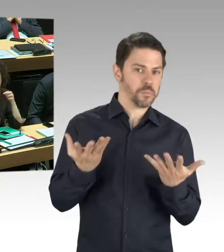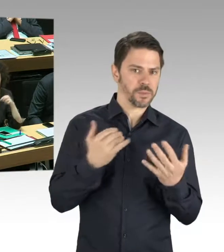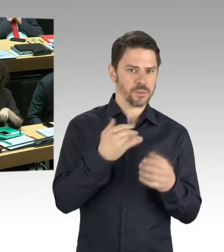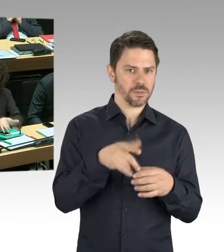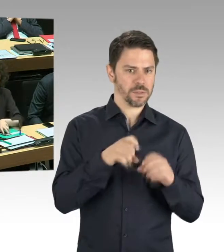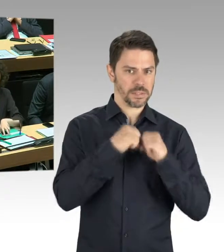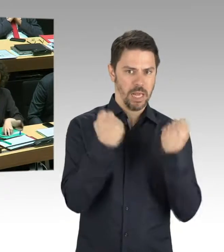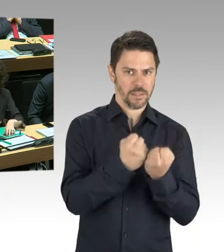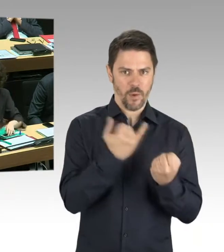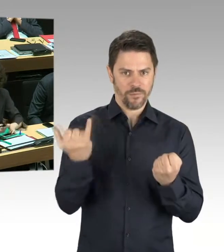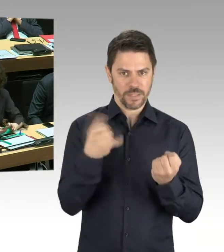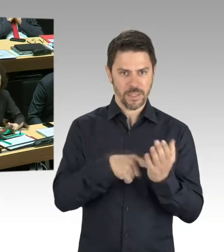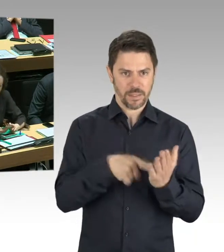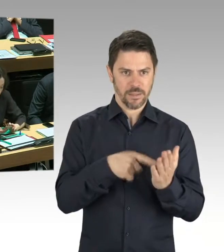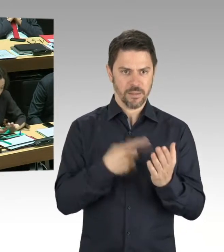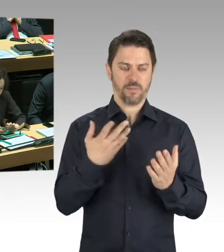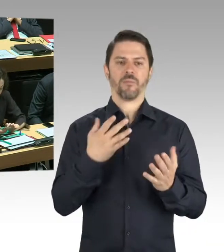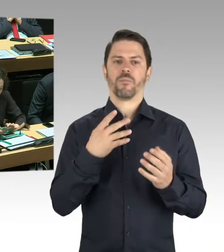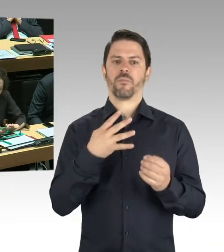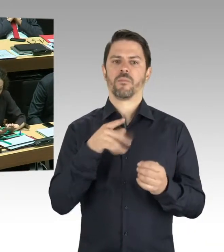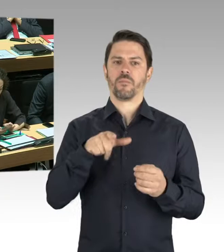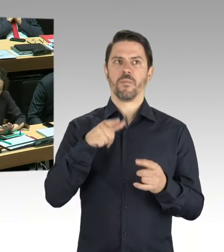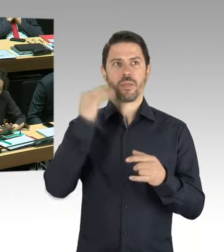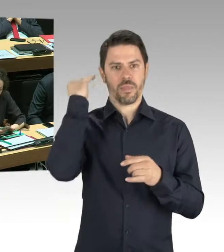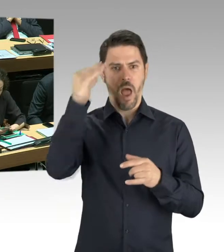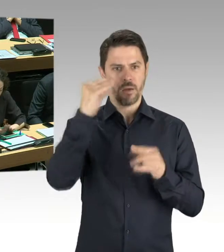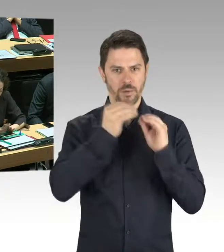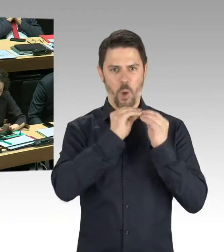Ob man dort mit kurzfristigen Maßnahmen reagieren kann.